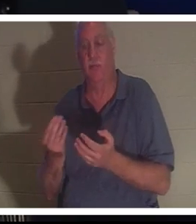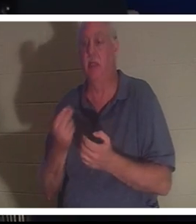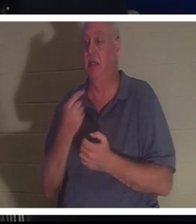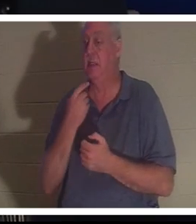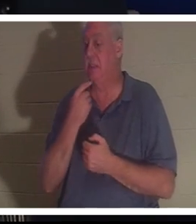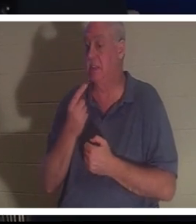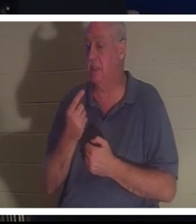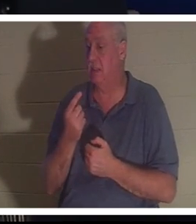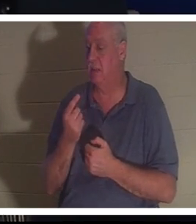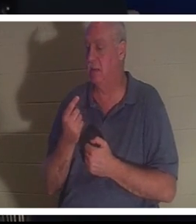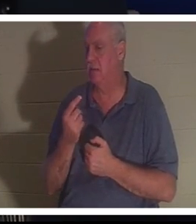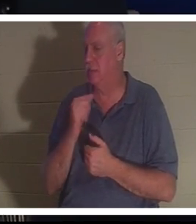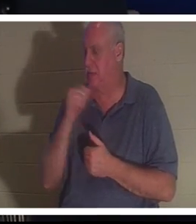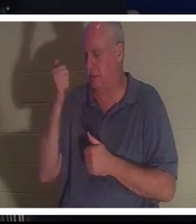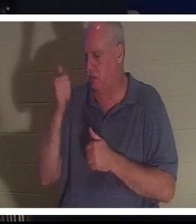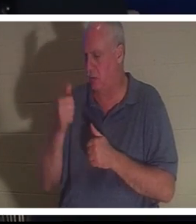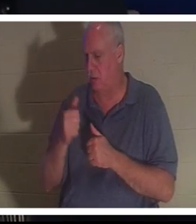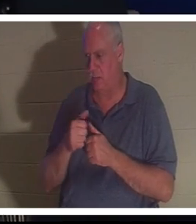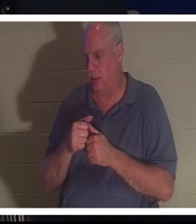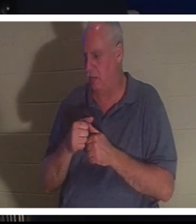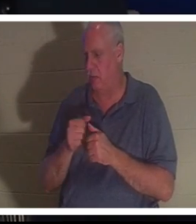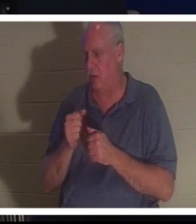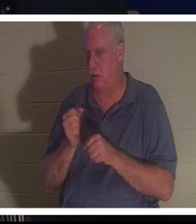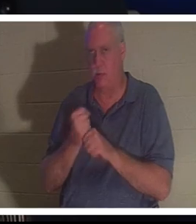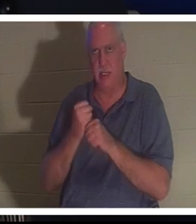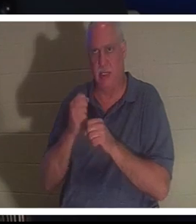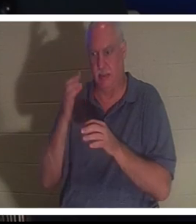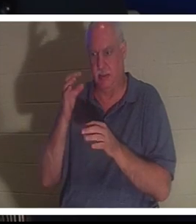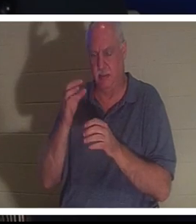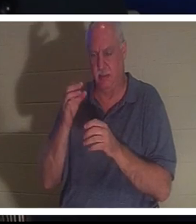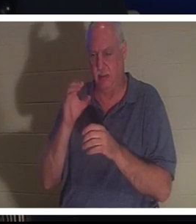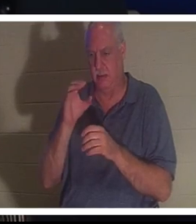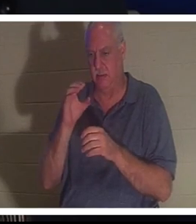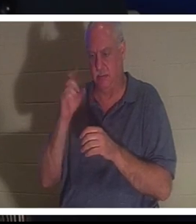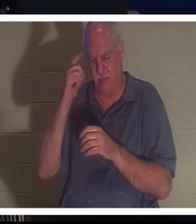甚至不记得自己做过有意识的选择，但她突然发现自己又回到了自己的身体里。